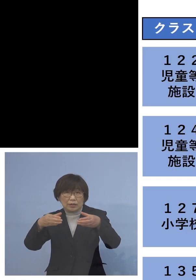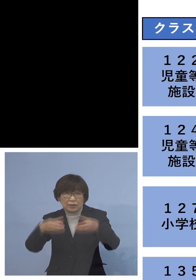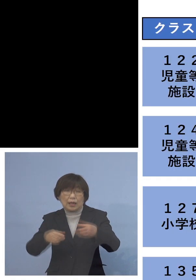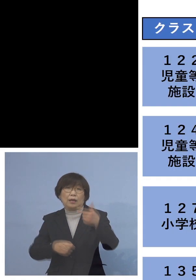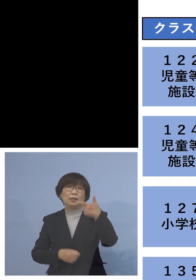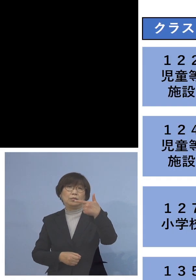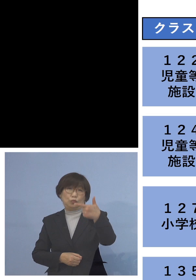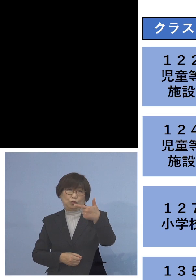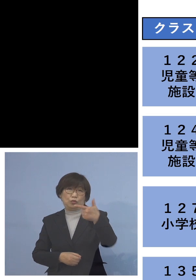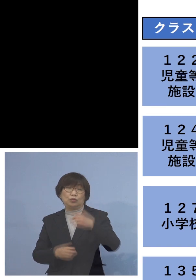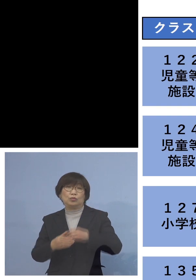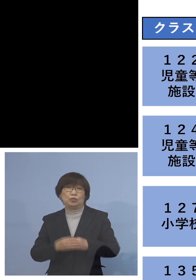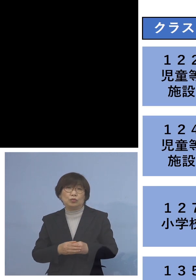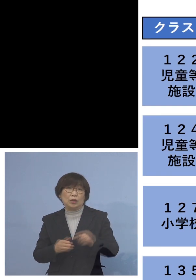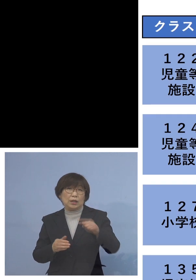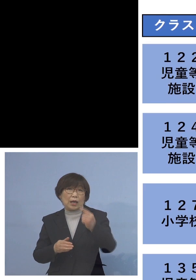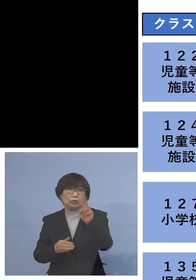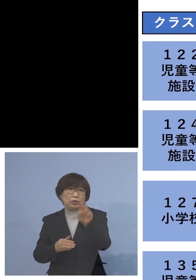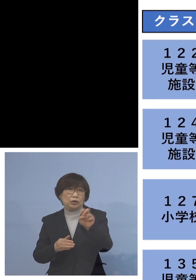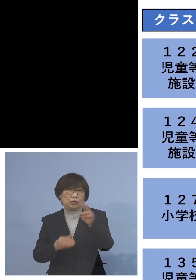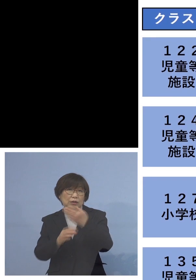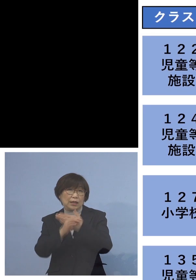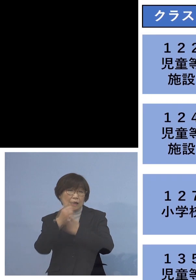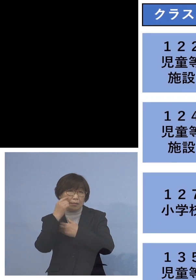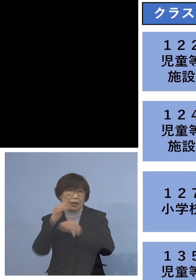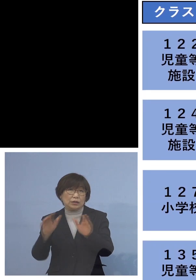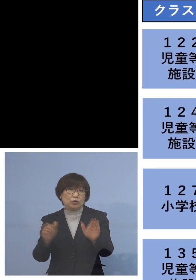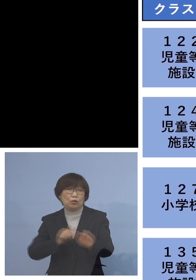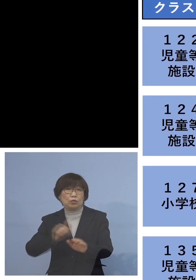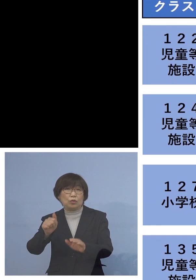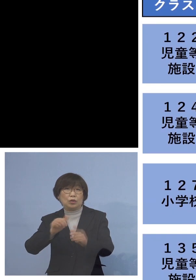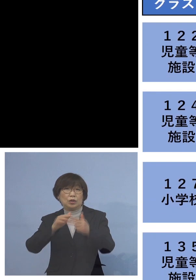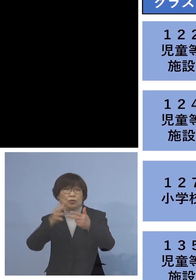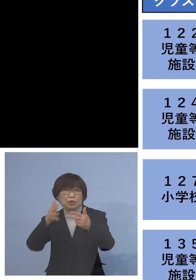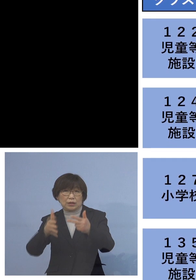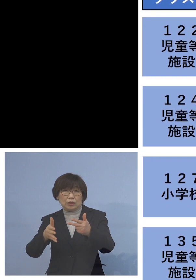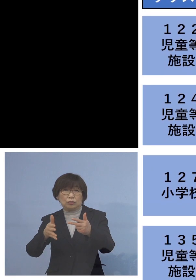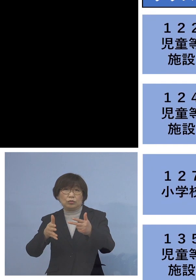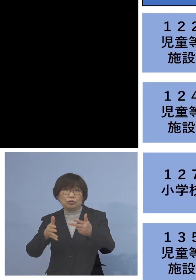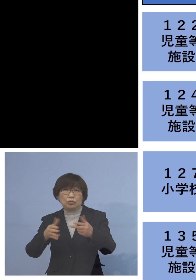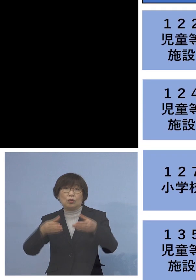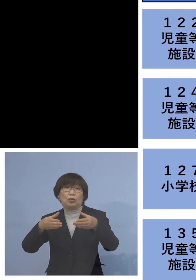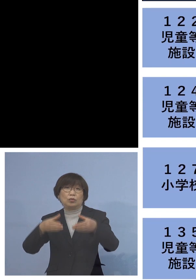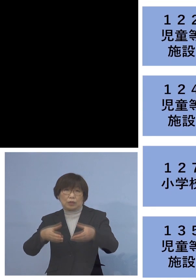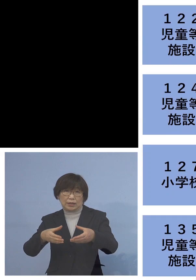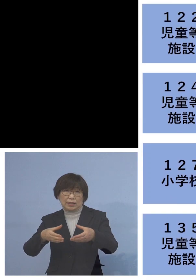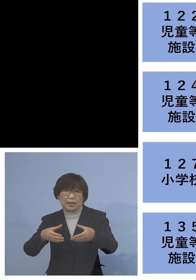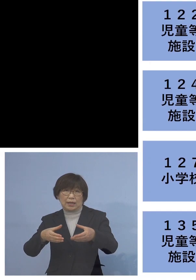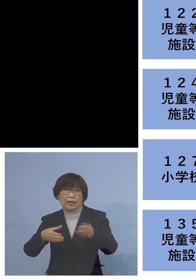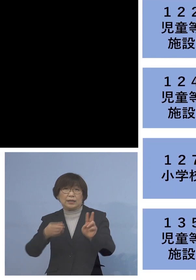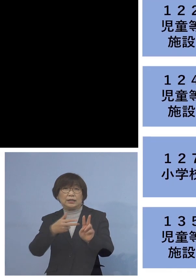まず「122例目児童等利用施設 関連クラスター」 二次感染1名